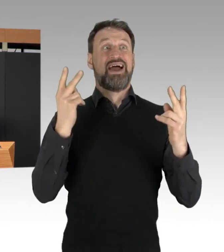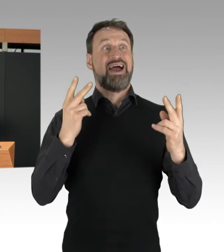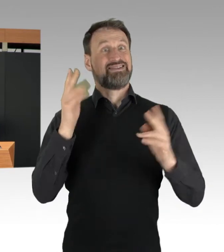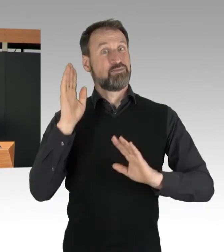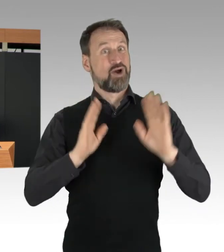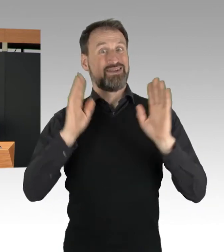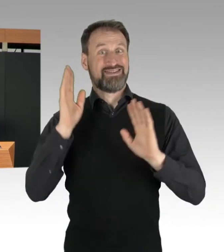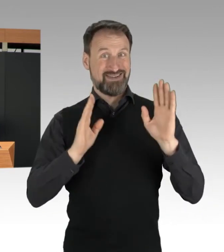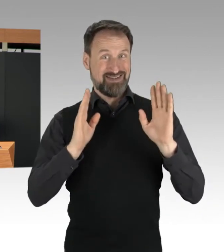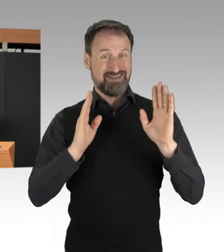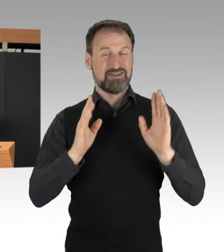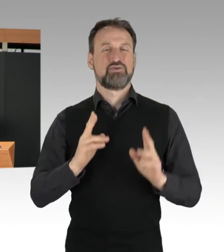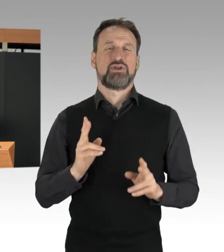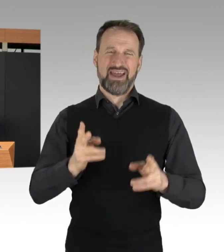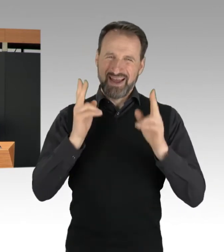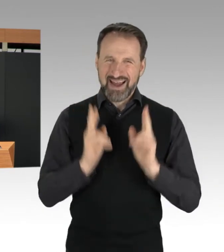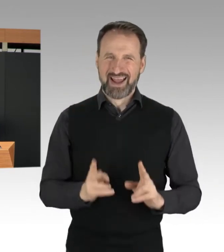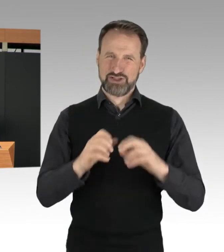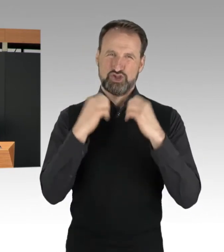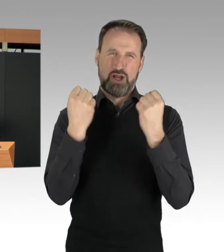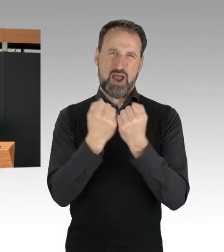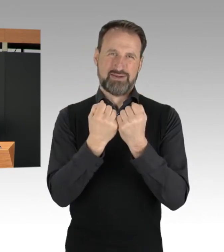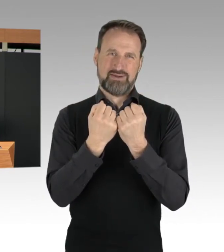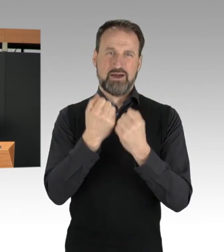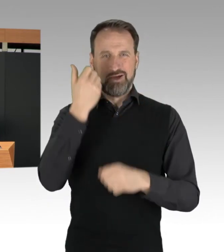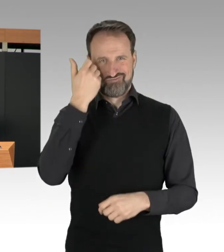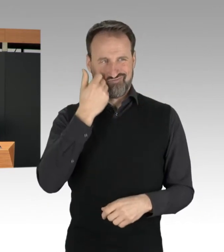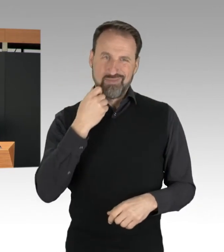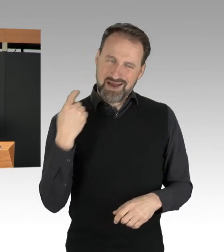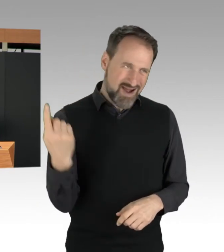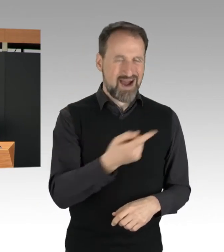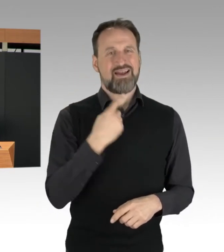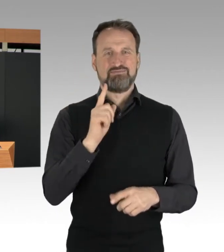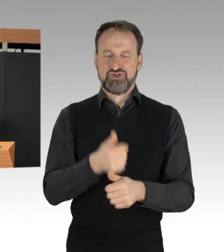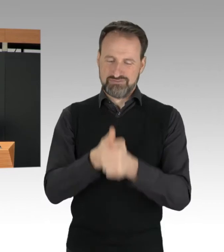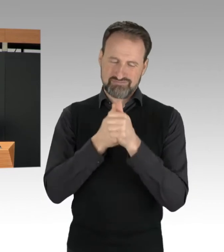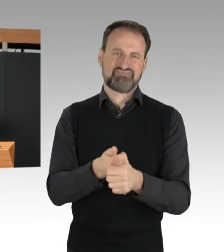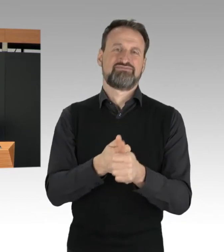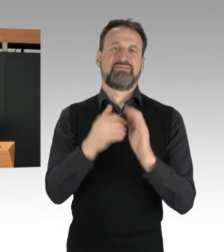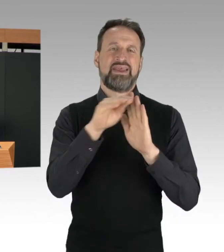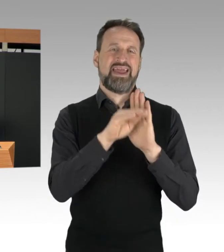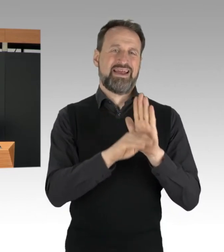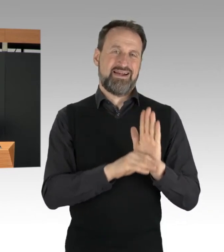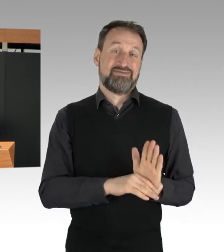müssen sich alle an die Regeln halten. Regeln gelten auch für die Protestierenden,